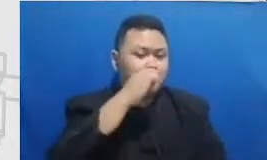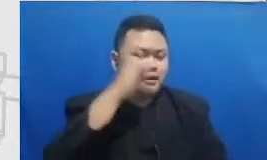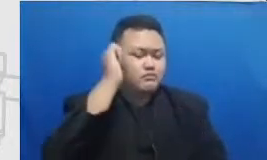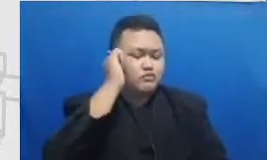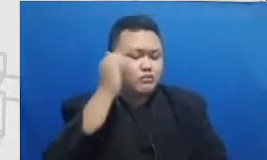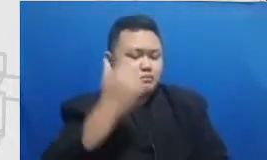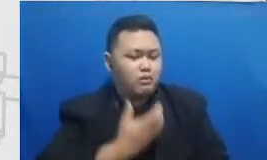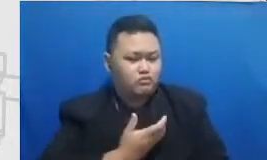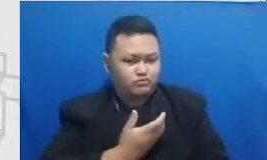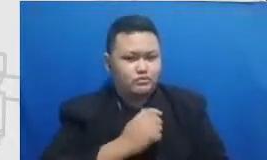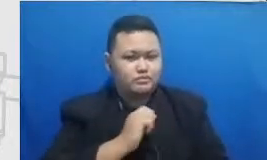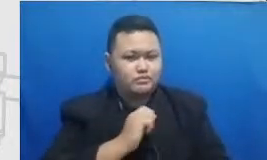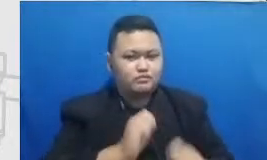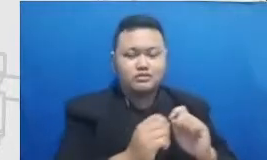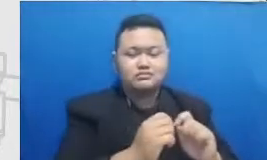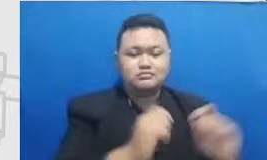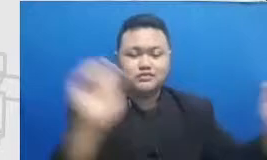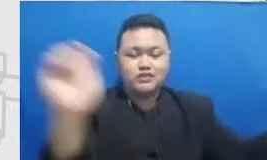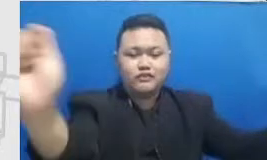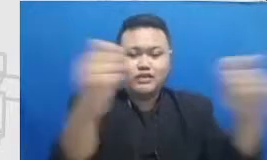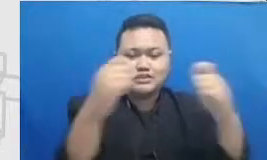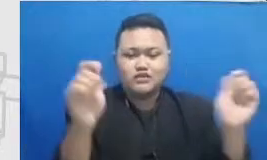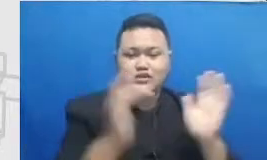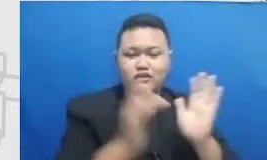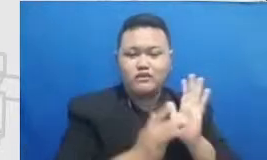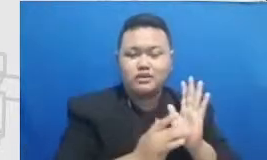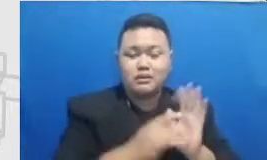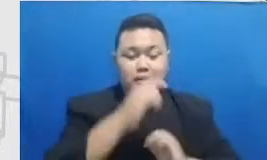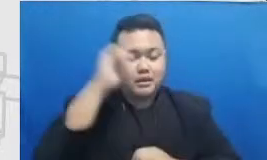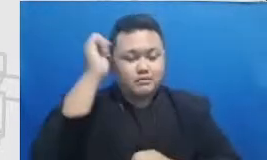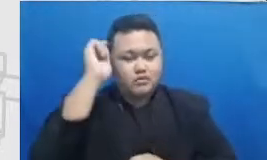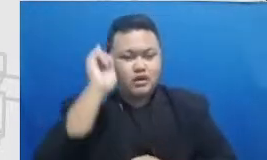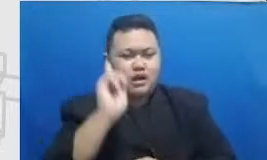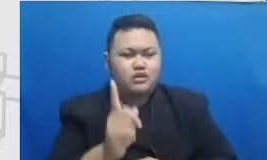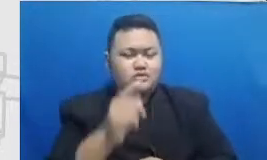murid-murid Ibu apa D2 perlu sedikit belajar tentang bagaimana mengadakan event online